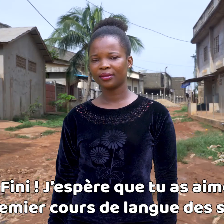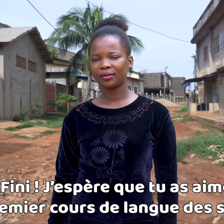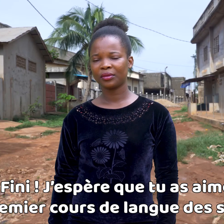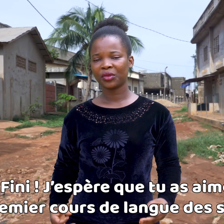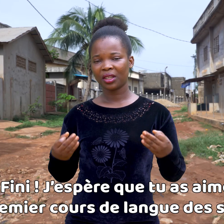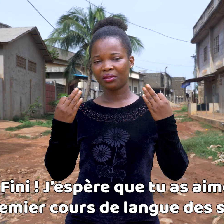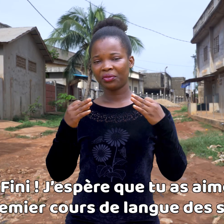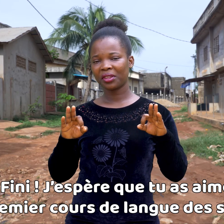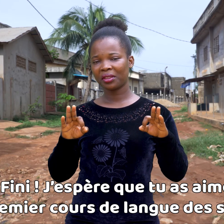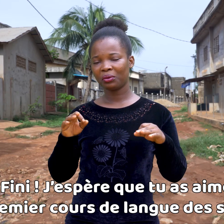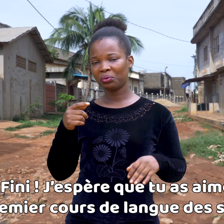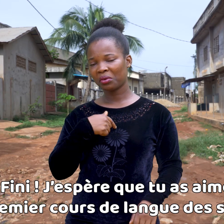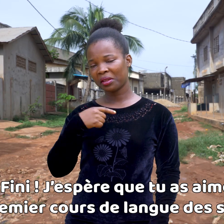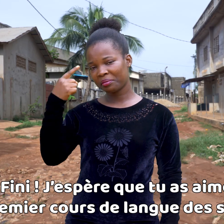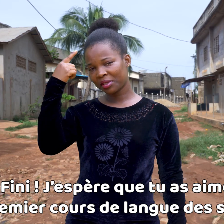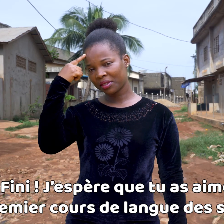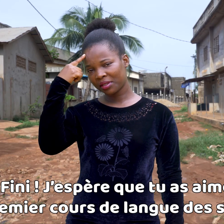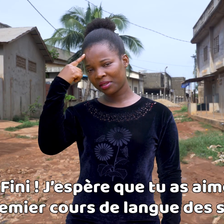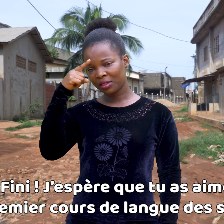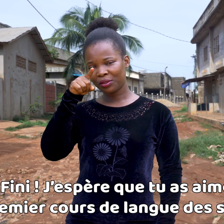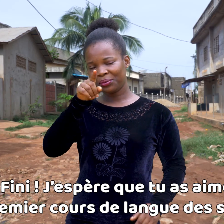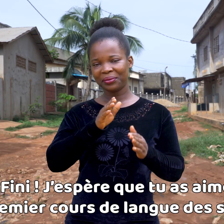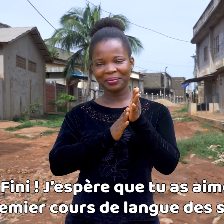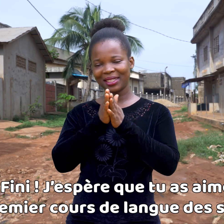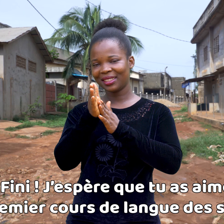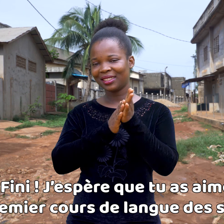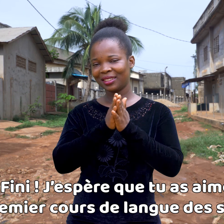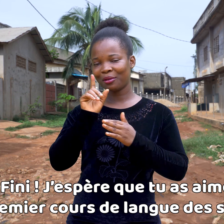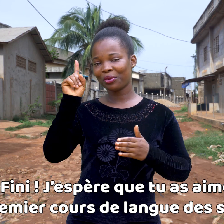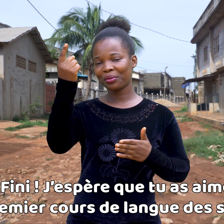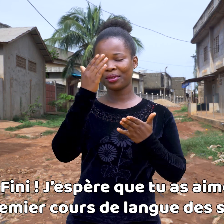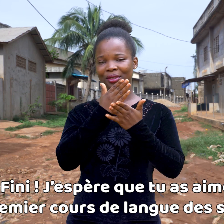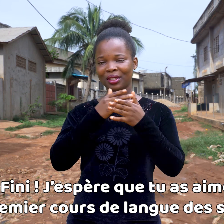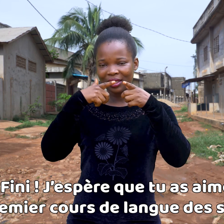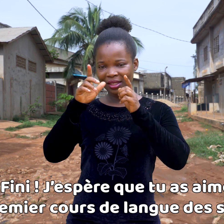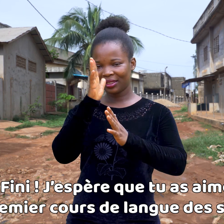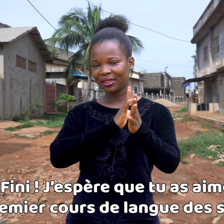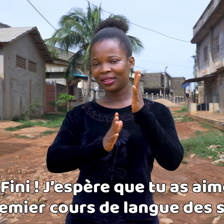¡Ya está! Espero que te haya gustado este primer curso de lengua de los signos.